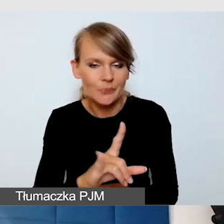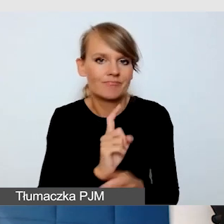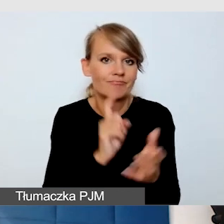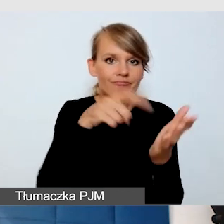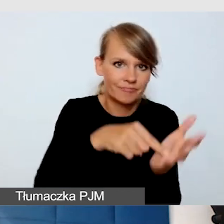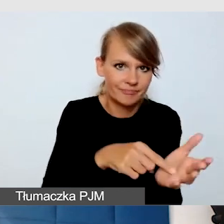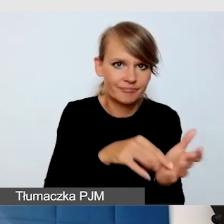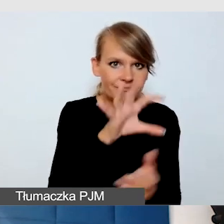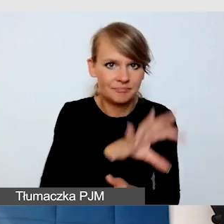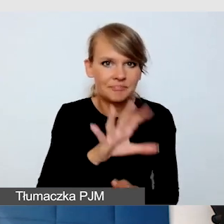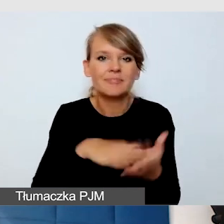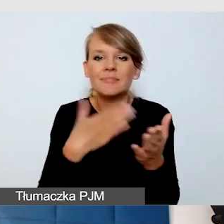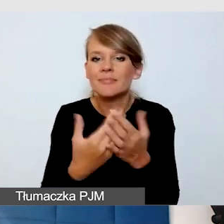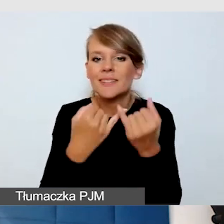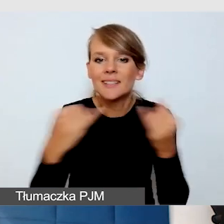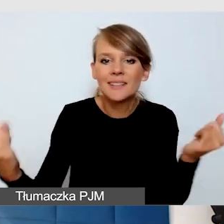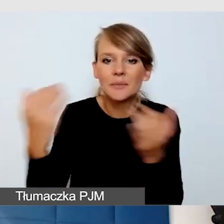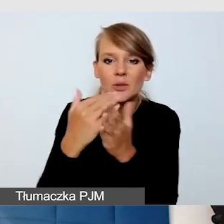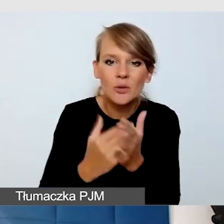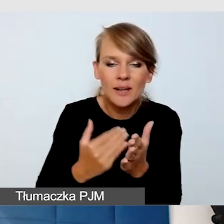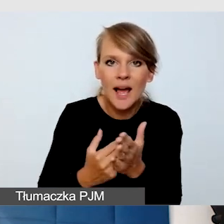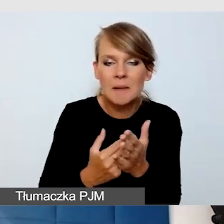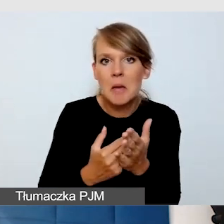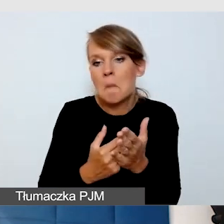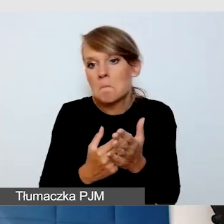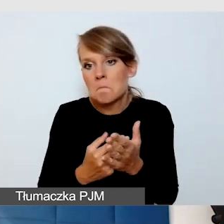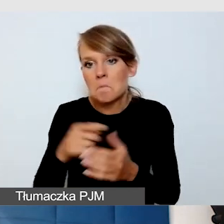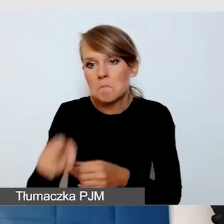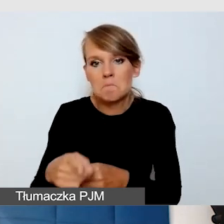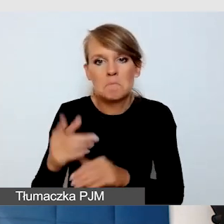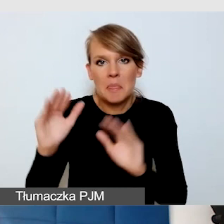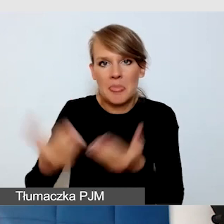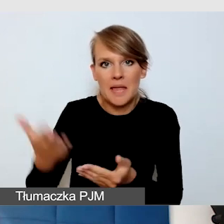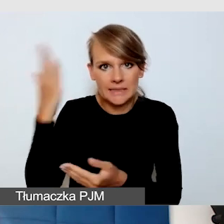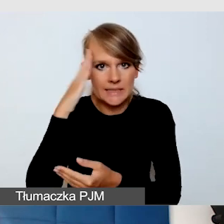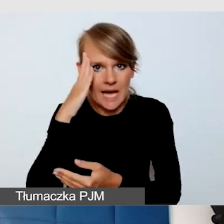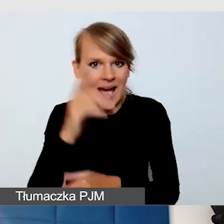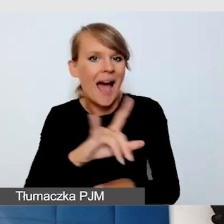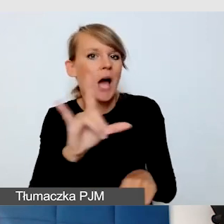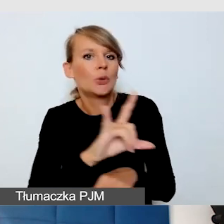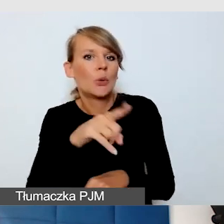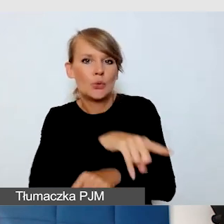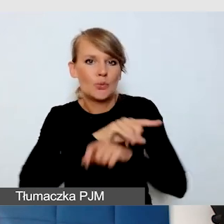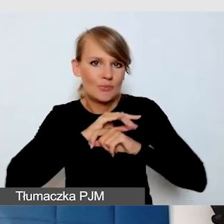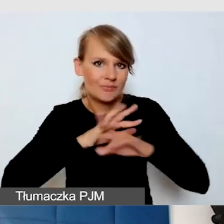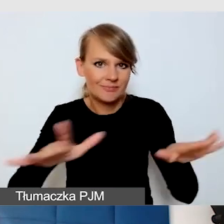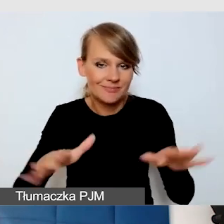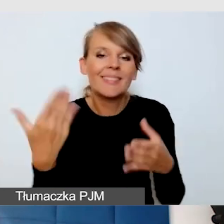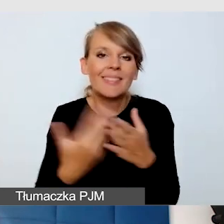Wszystkie inne programy są znacznie mniej znane niż YouTube. Instytucje w związku z tym często preferują YouTube,